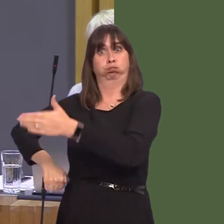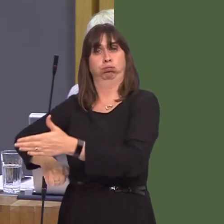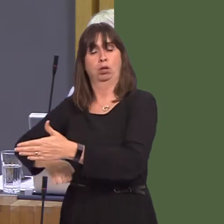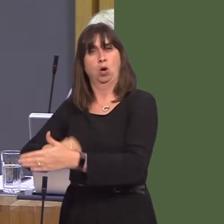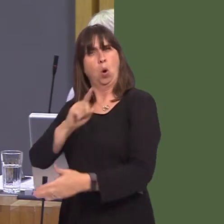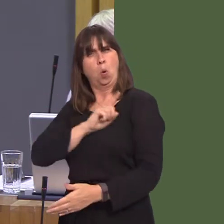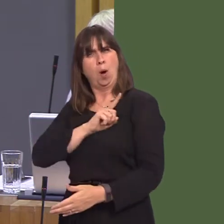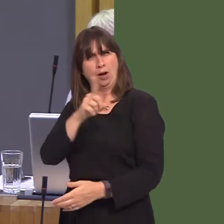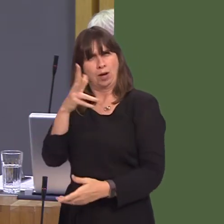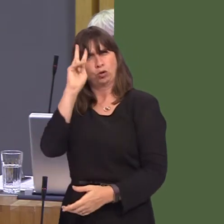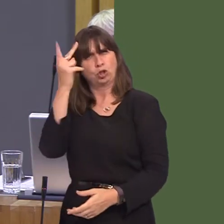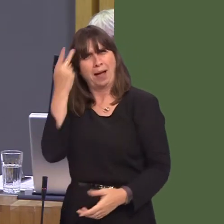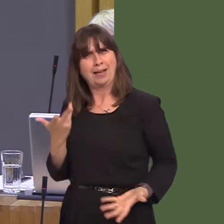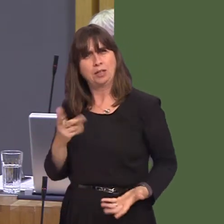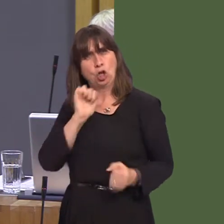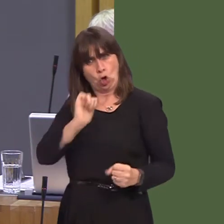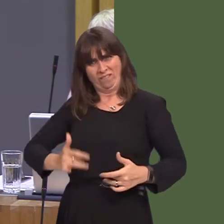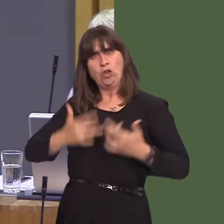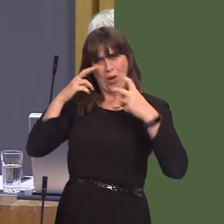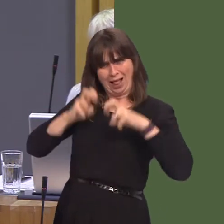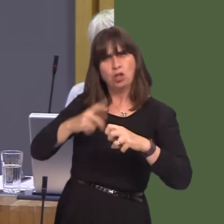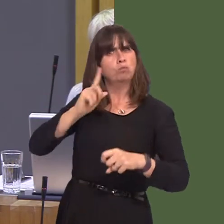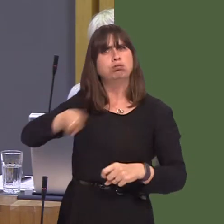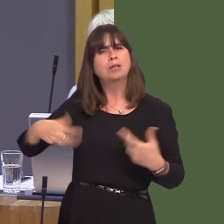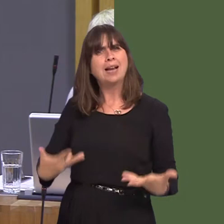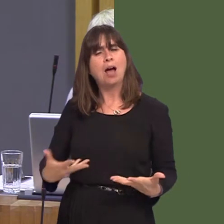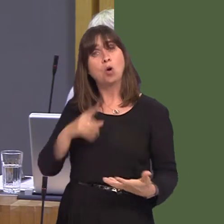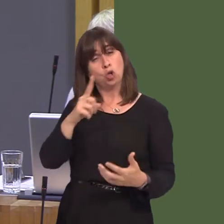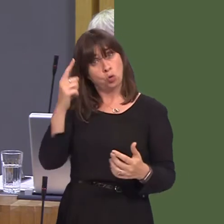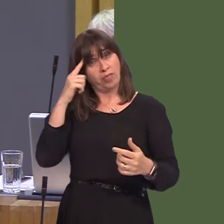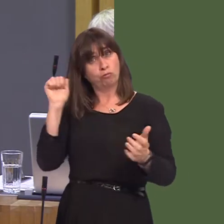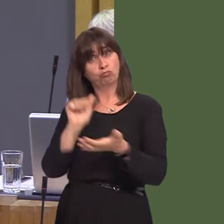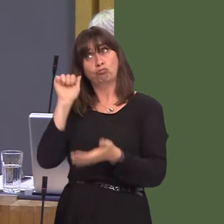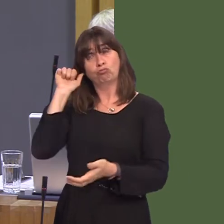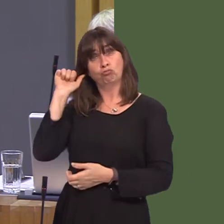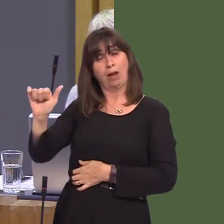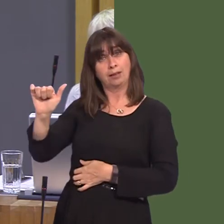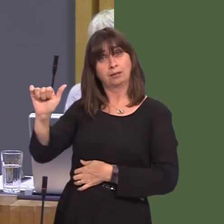analysis? And do you believe that your Westminster leader is right to clear the path for the